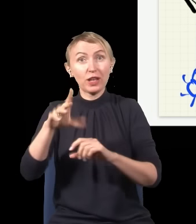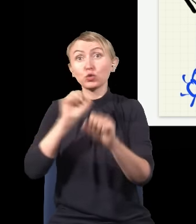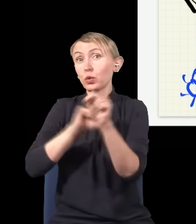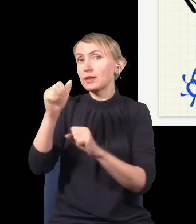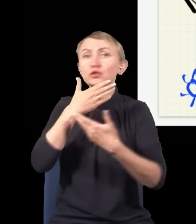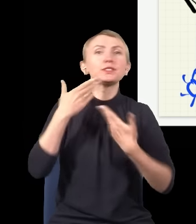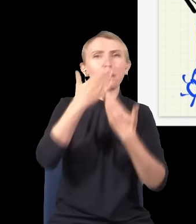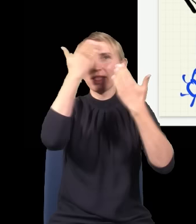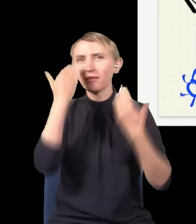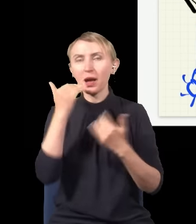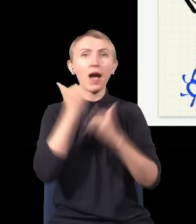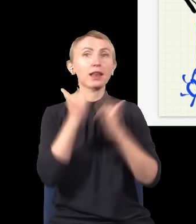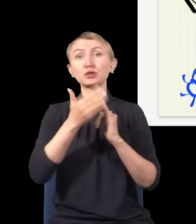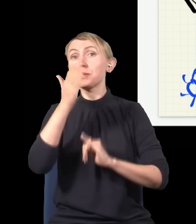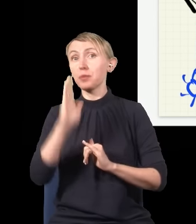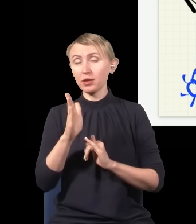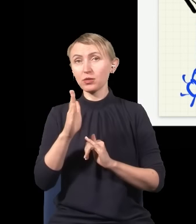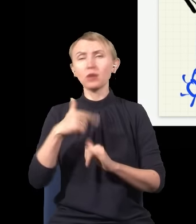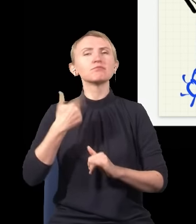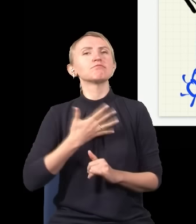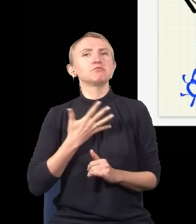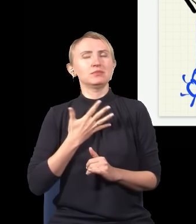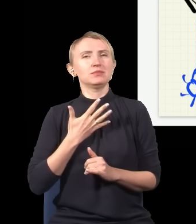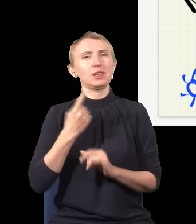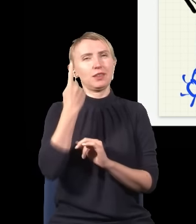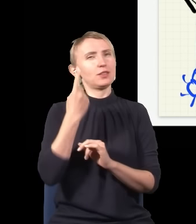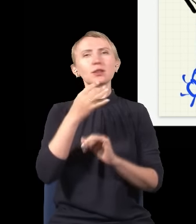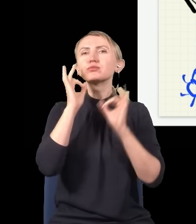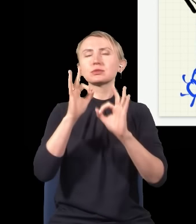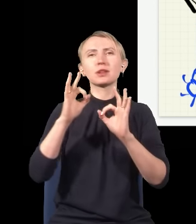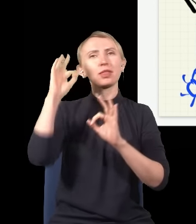ale gdyby miały istnieć, to wydaje nam się teraz, że jedyna sensowna teoria, która by je mogła opisywać,